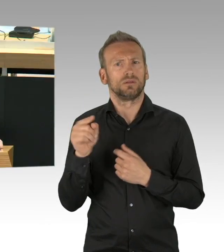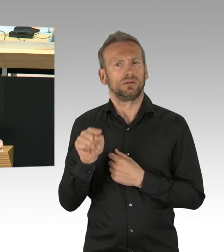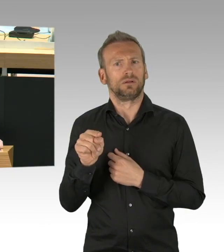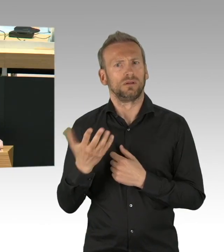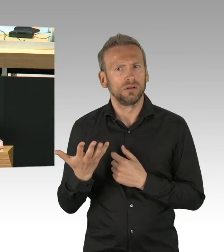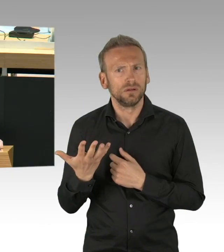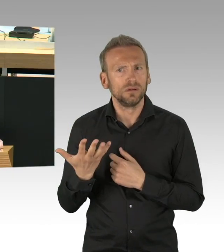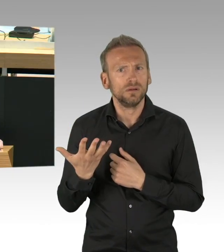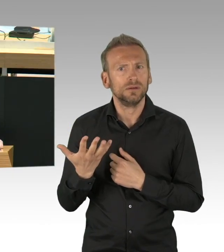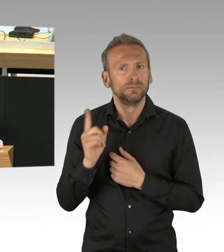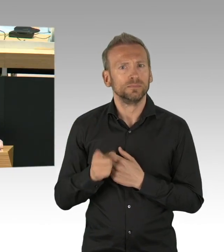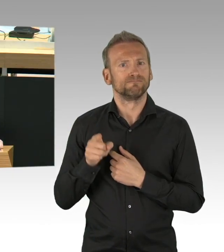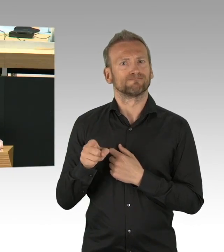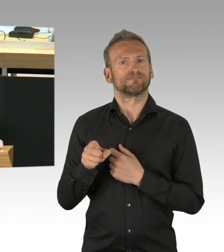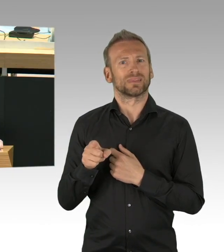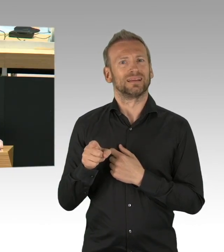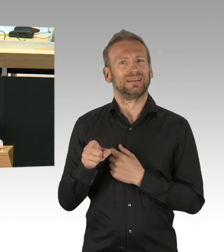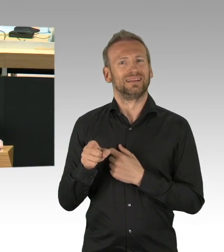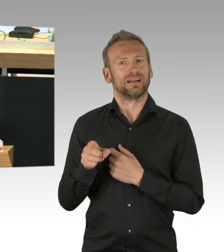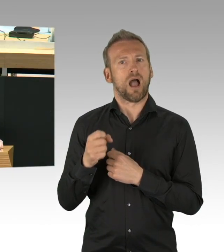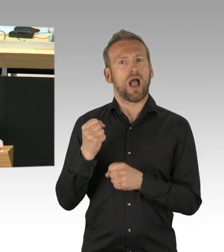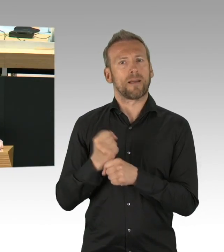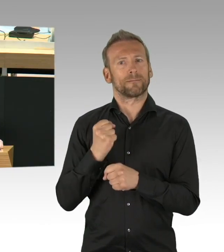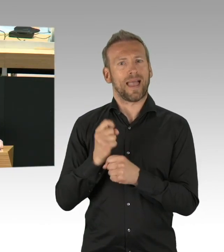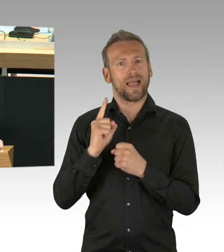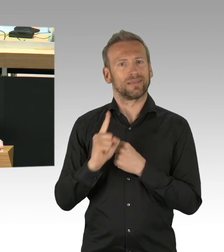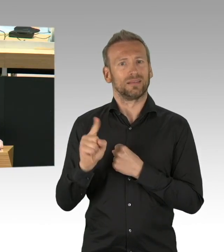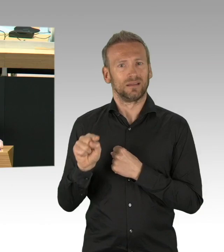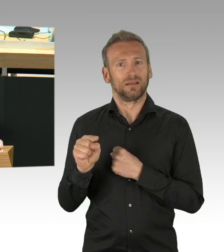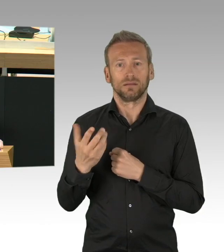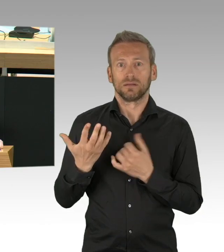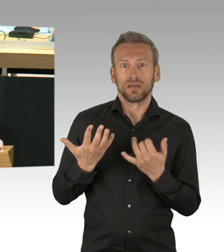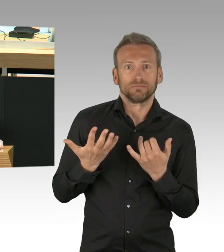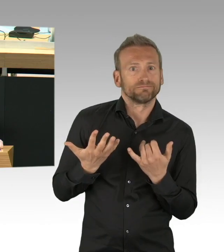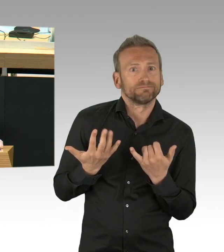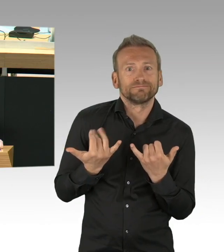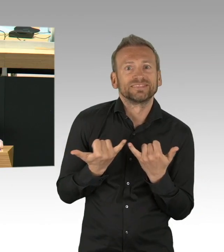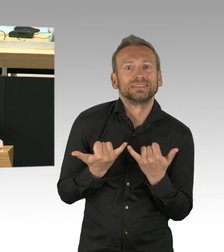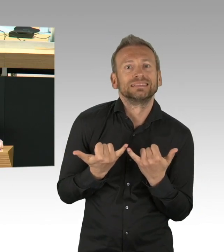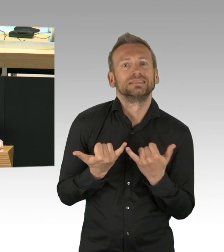(Rednerwechsel) Von Herrn Mohr, nein. (Zwischenrufe)